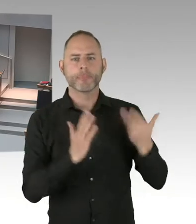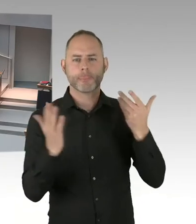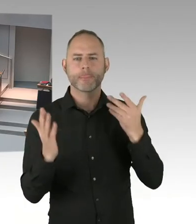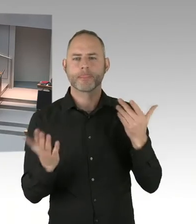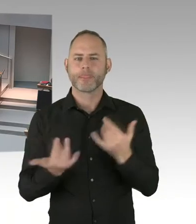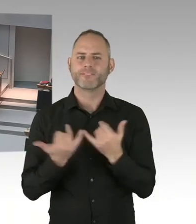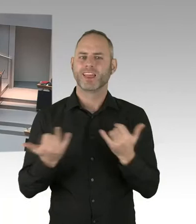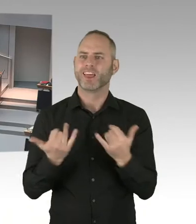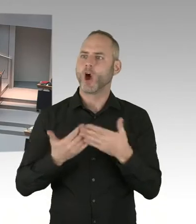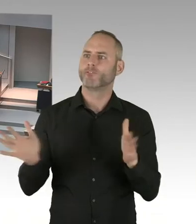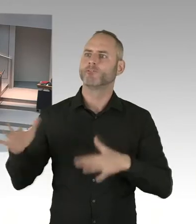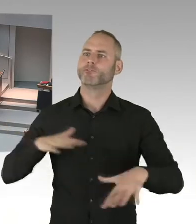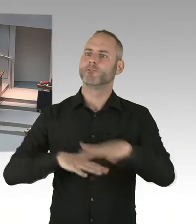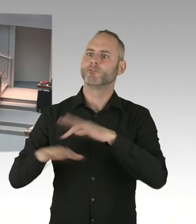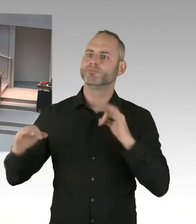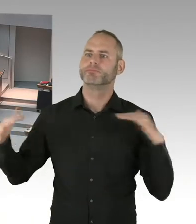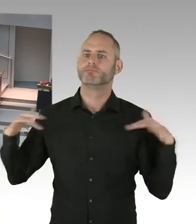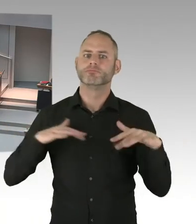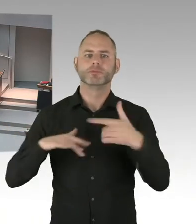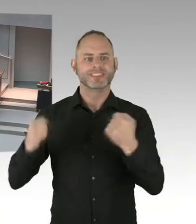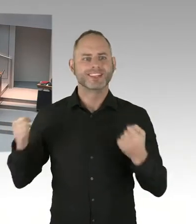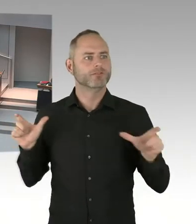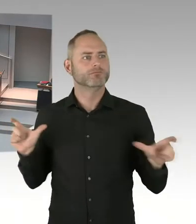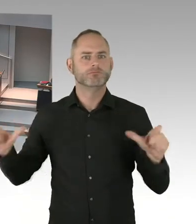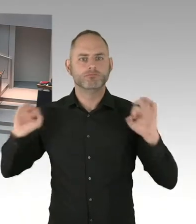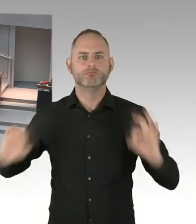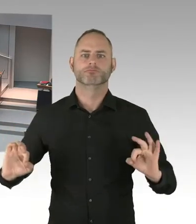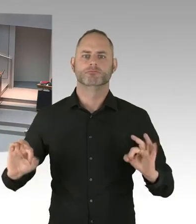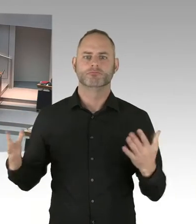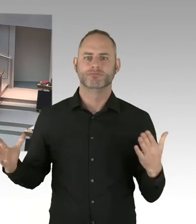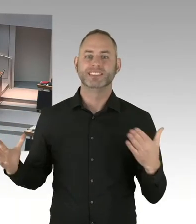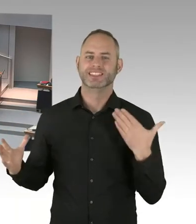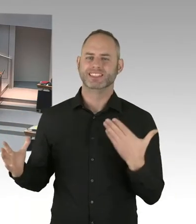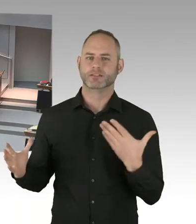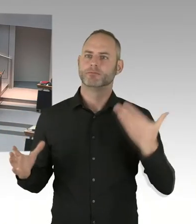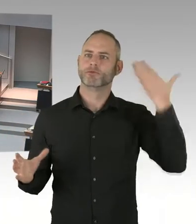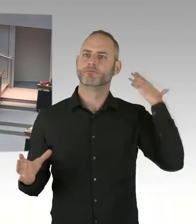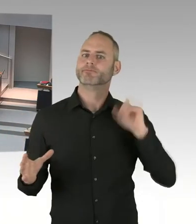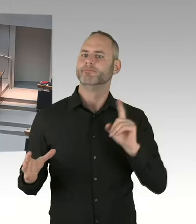in diesen Städten nicht beeinträchtigen. Die europäische Union hat einen Call gestartet